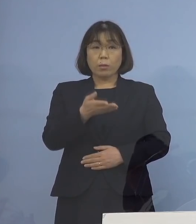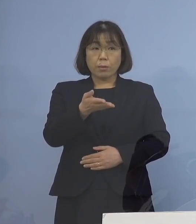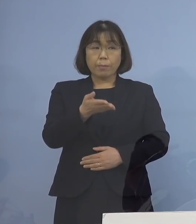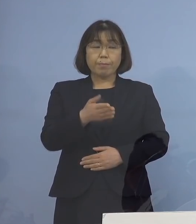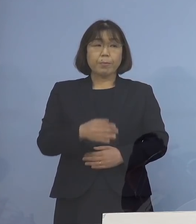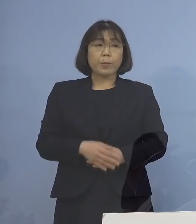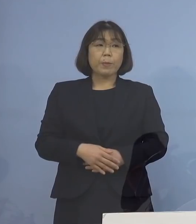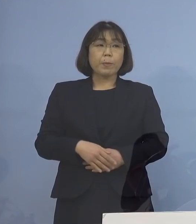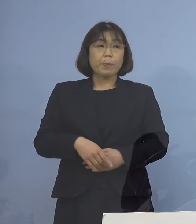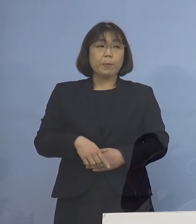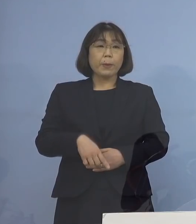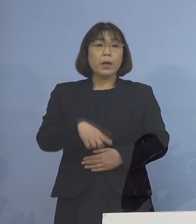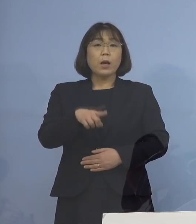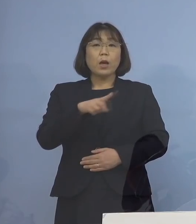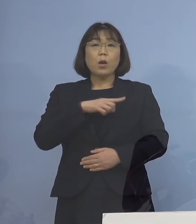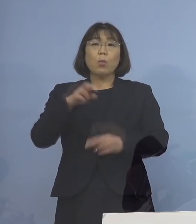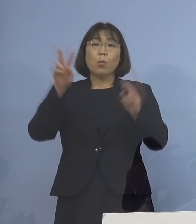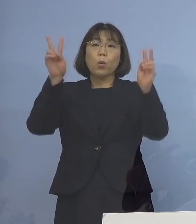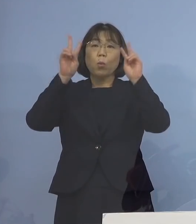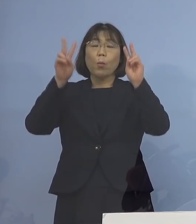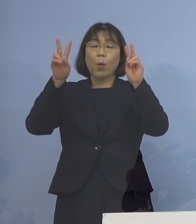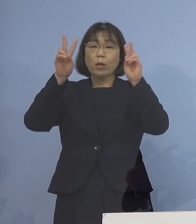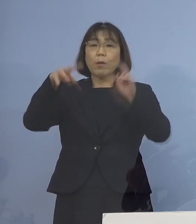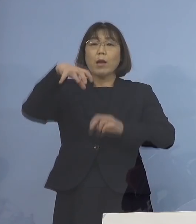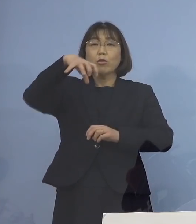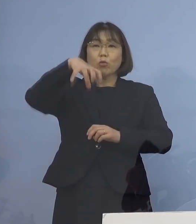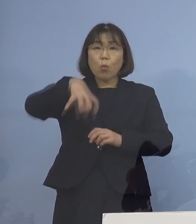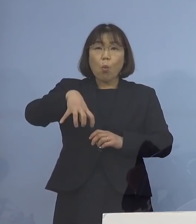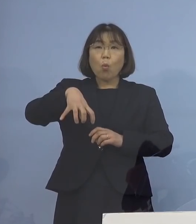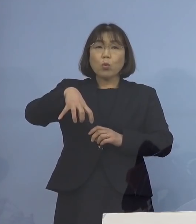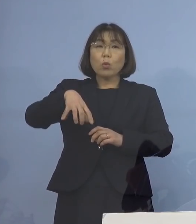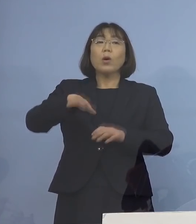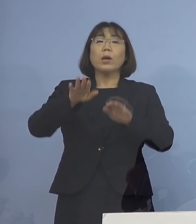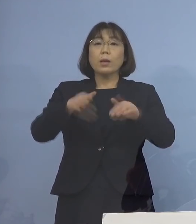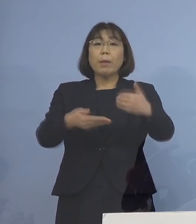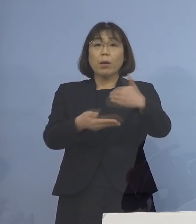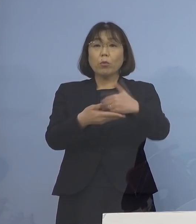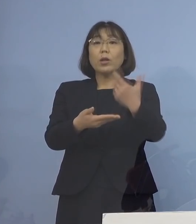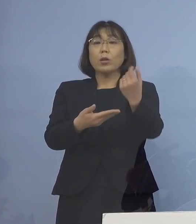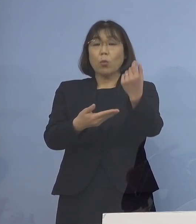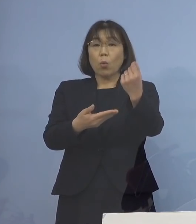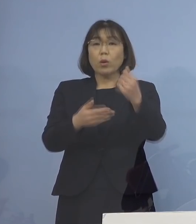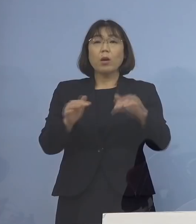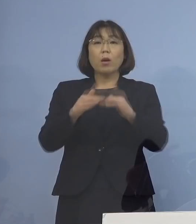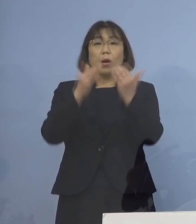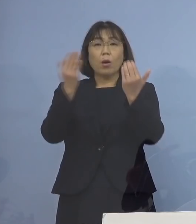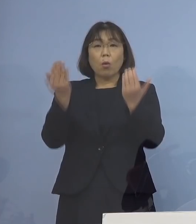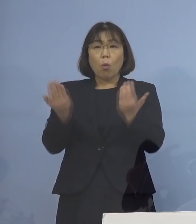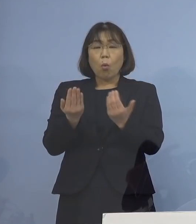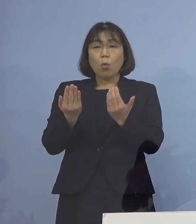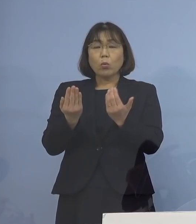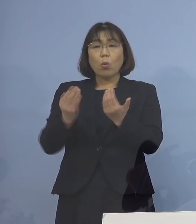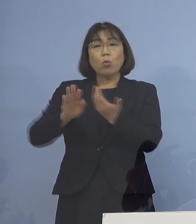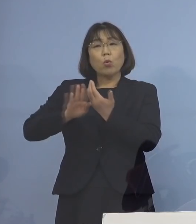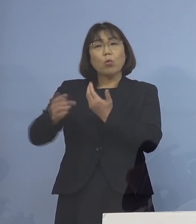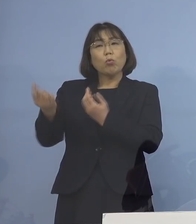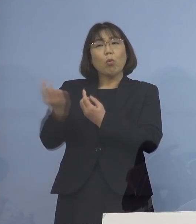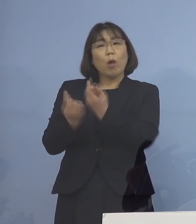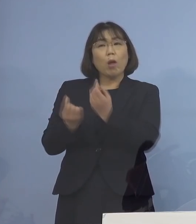（知事） まずは事業所というカテゴリーの 皆さん方に対して 確かにおっしゃるように ほとんど外から来ない人の ところもあれば